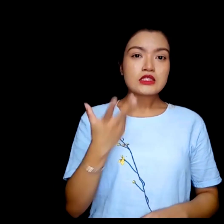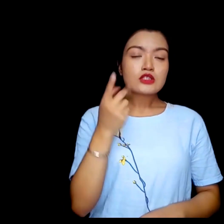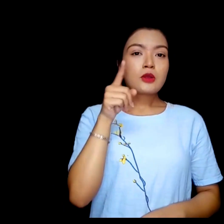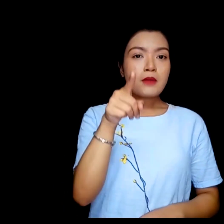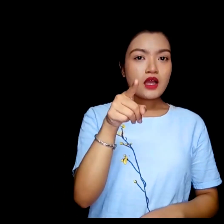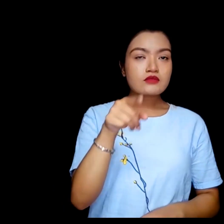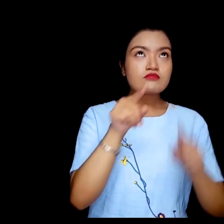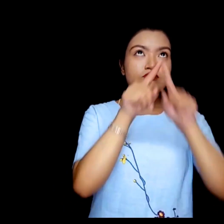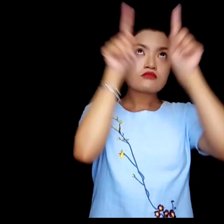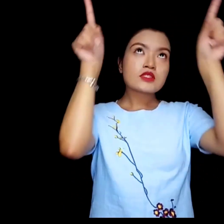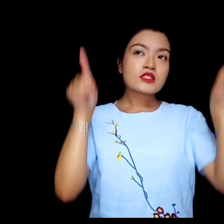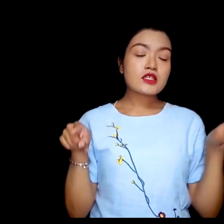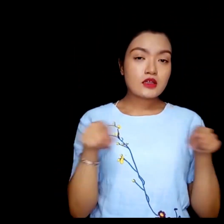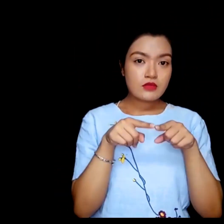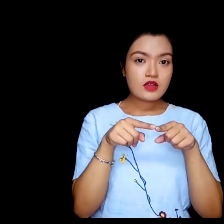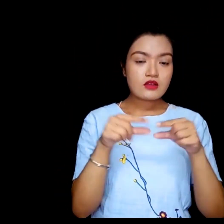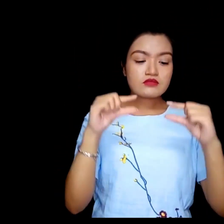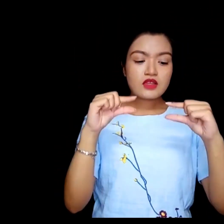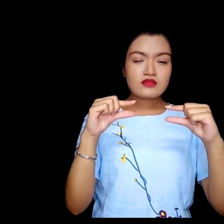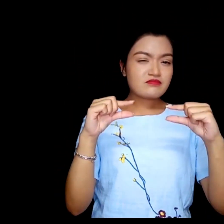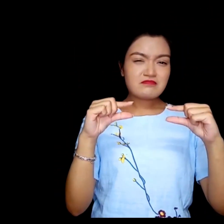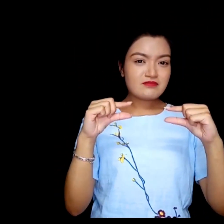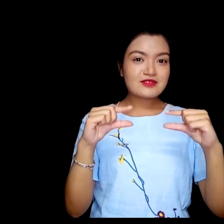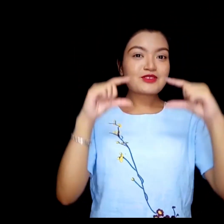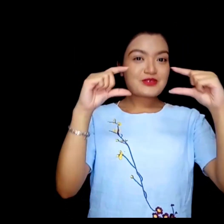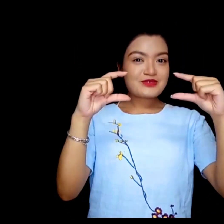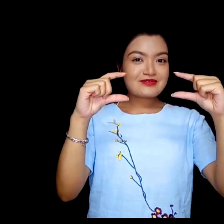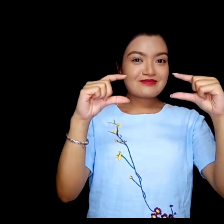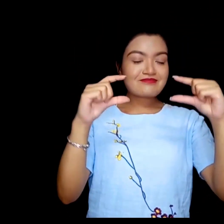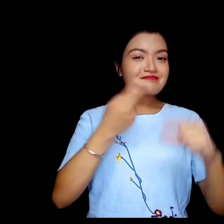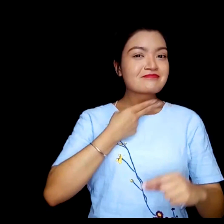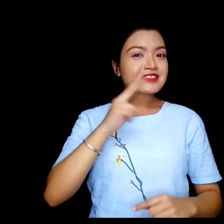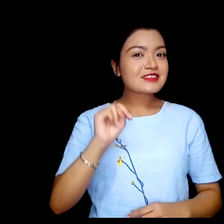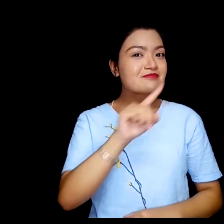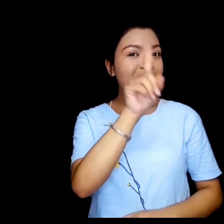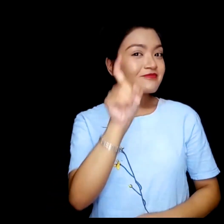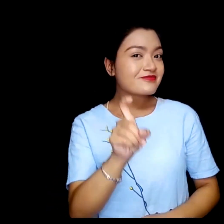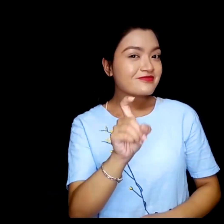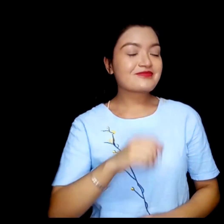के तपाई आफ्नो स्कीनमा सानो वा ठुलो अक्षर मन पराउनुहुन्छ ?